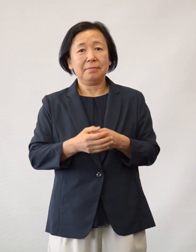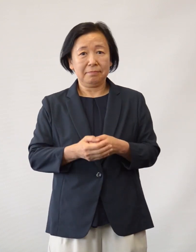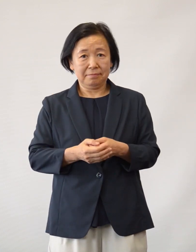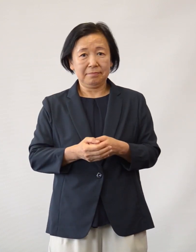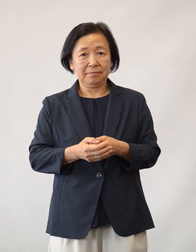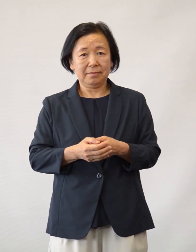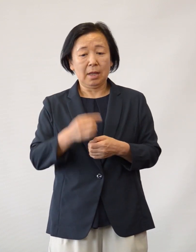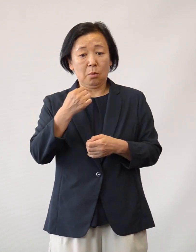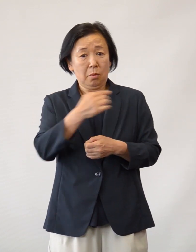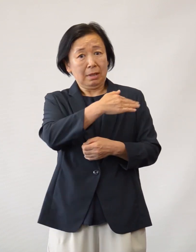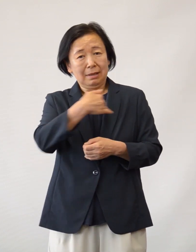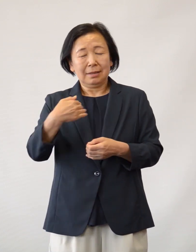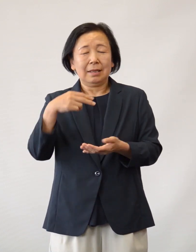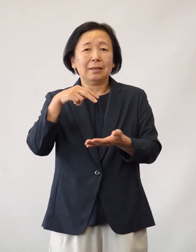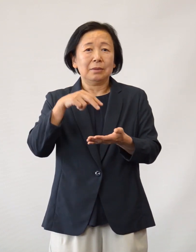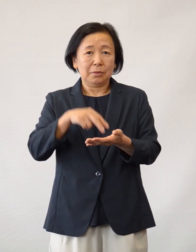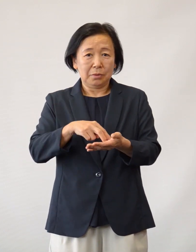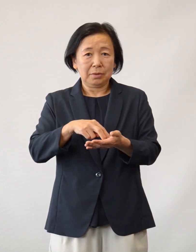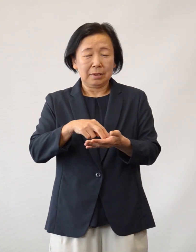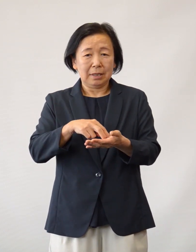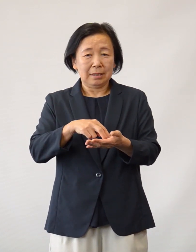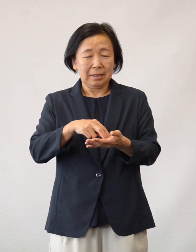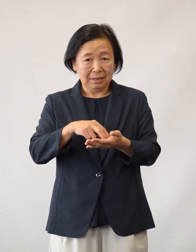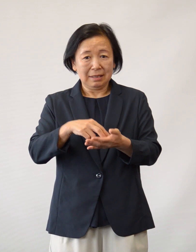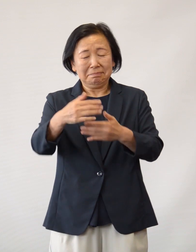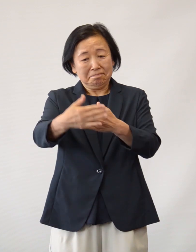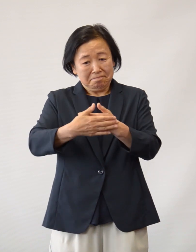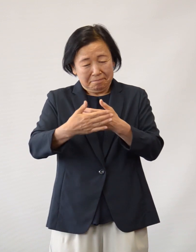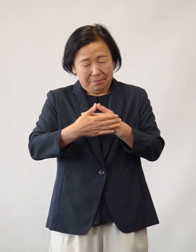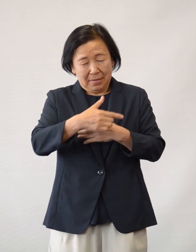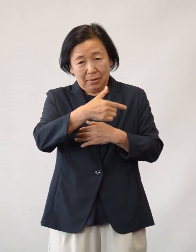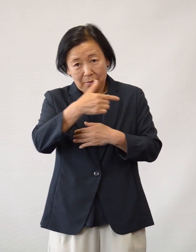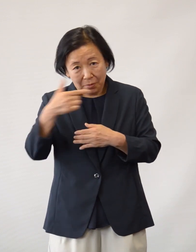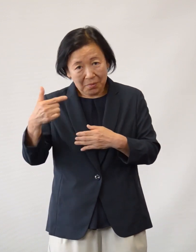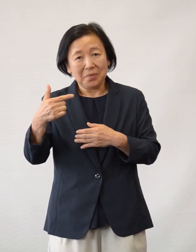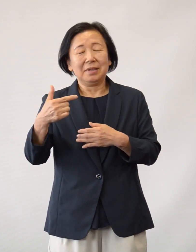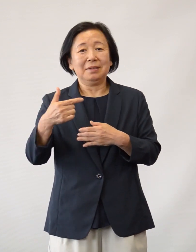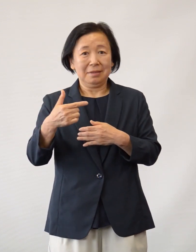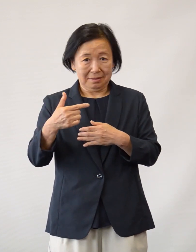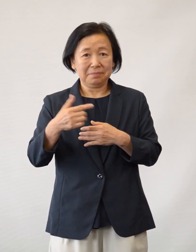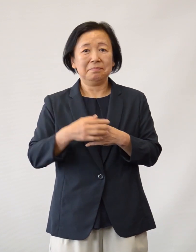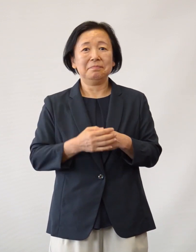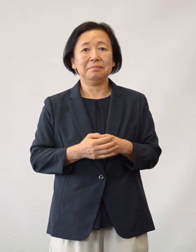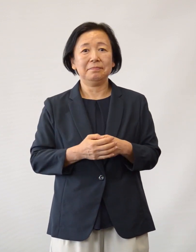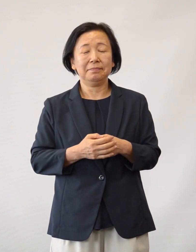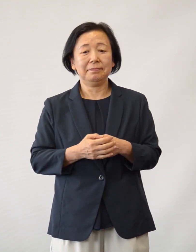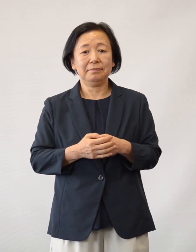我々医療従事者にとって非常に大きな 支えとなっております